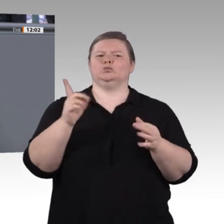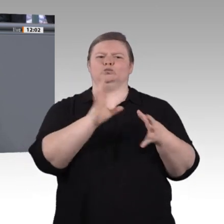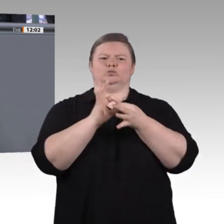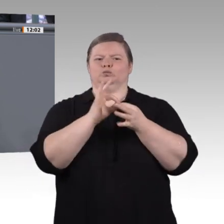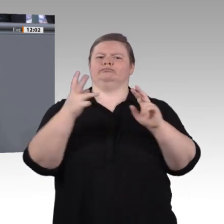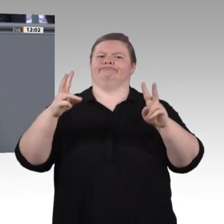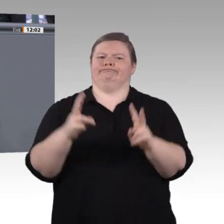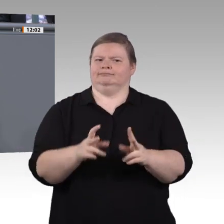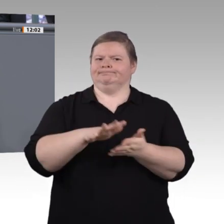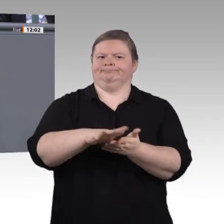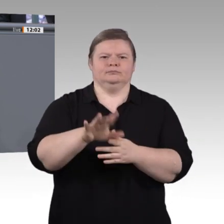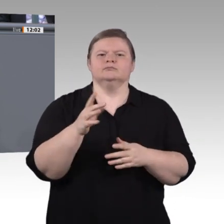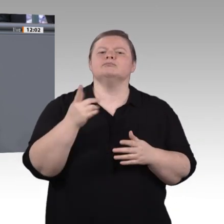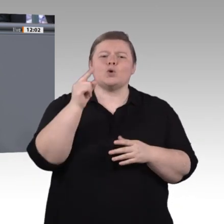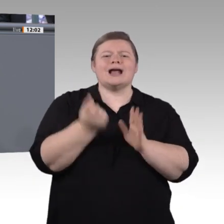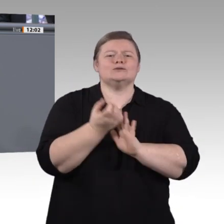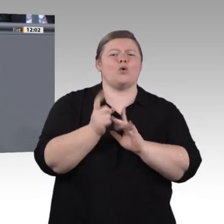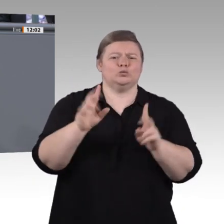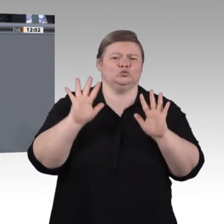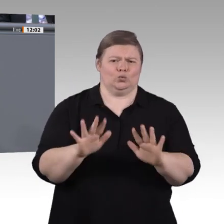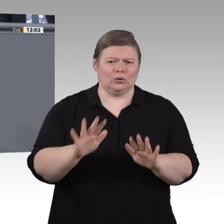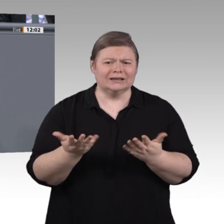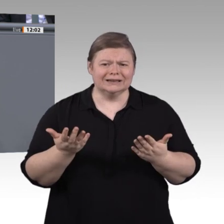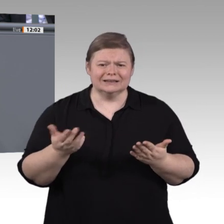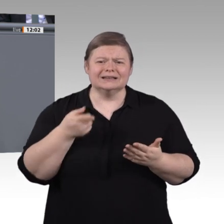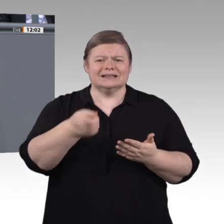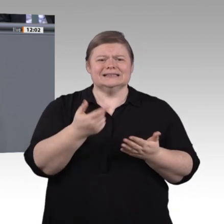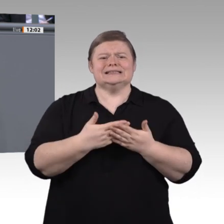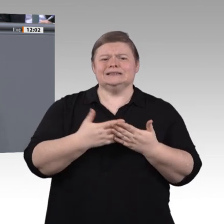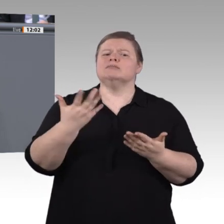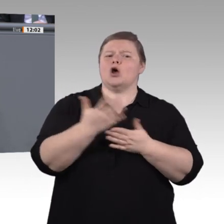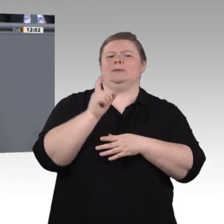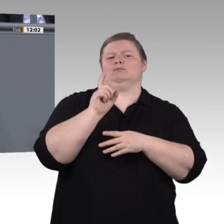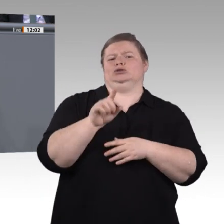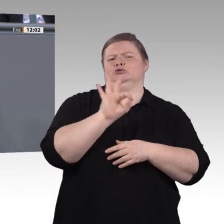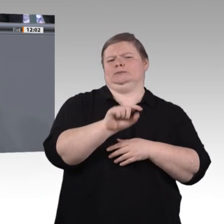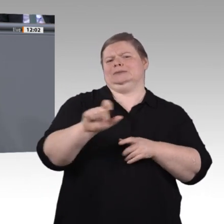verlängern, statt Anreize für ständigen und wiederkehrenden Neukauf zu setzen oder